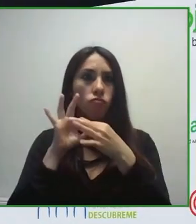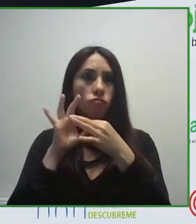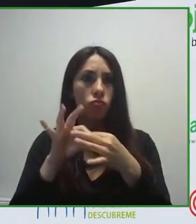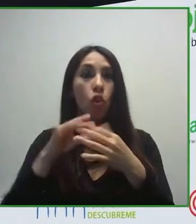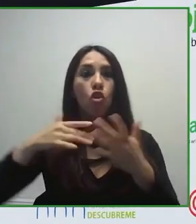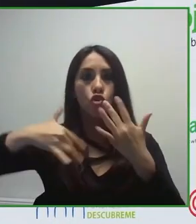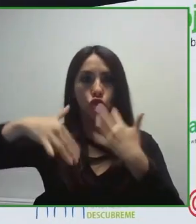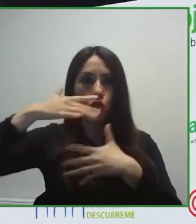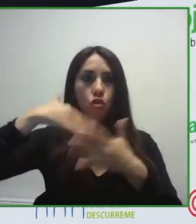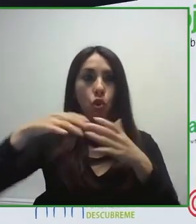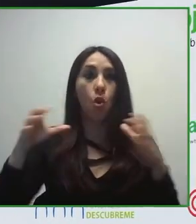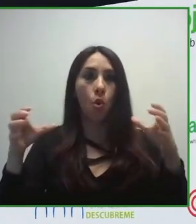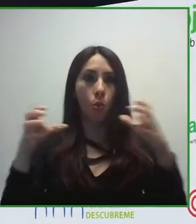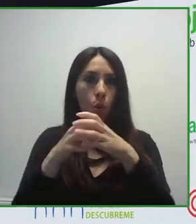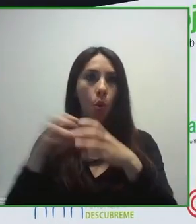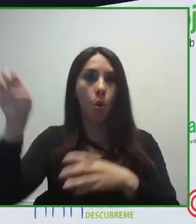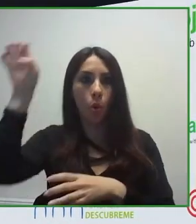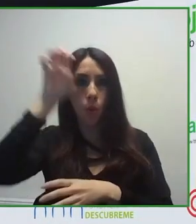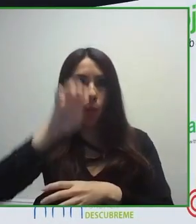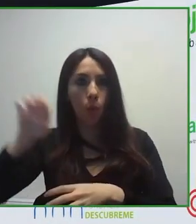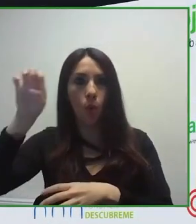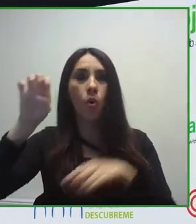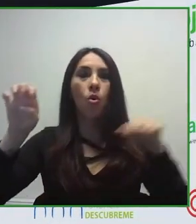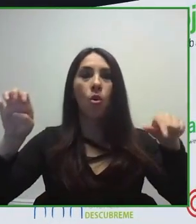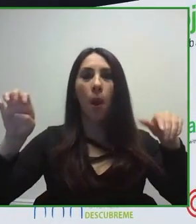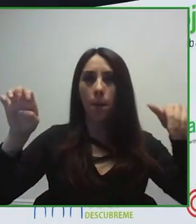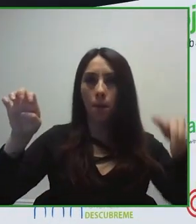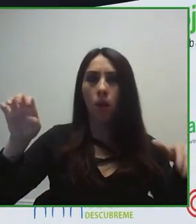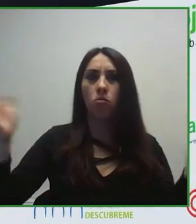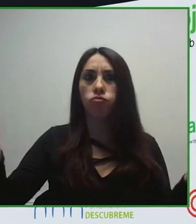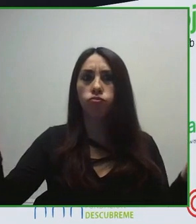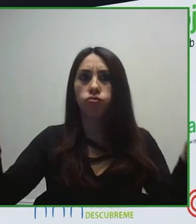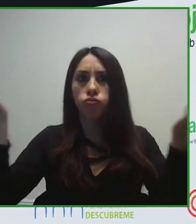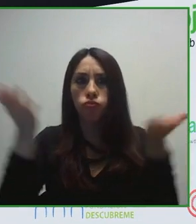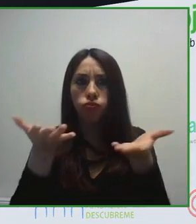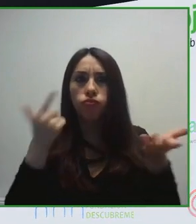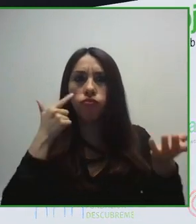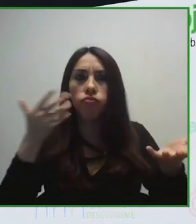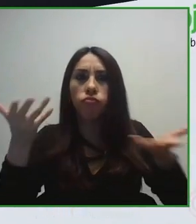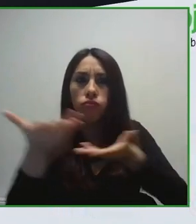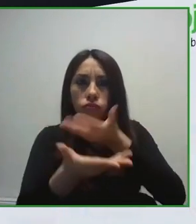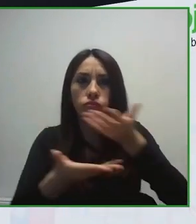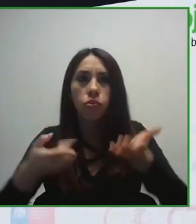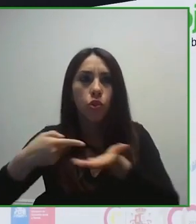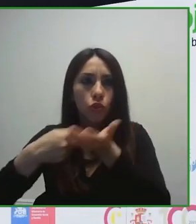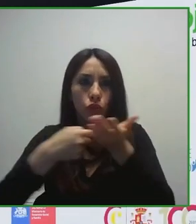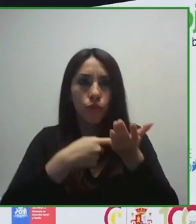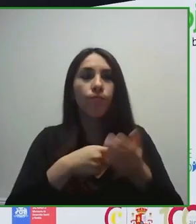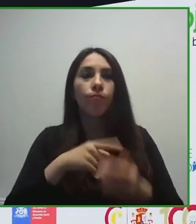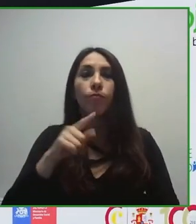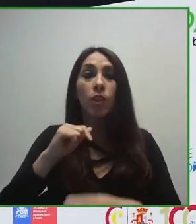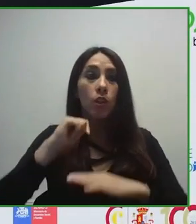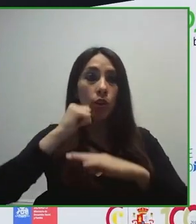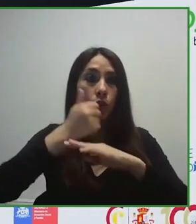de euros de ingresos y que trabajamos desde el ámbito de la accesibilidad, desde una